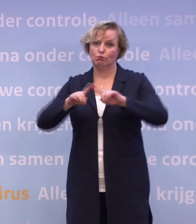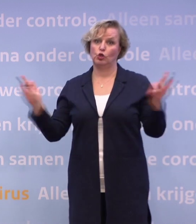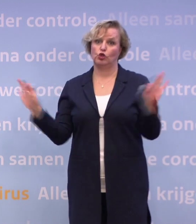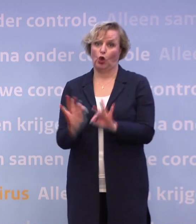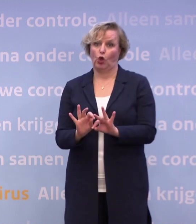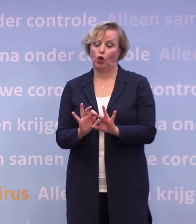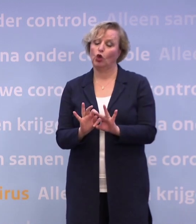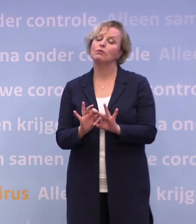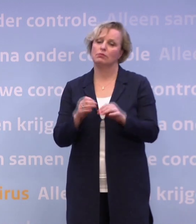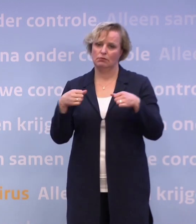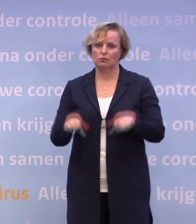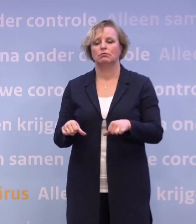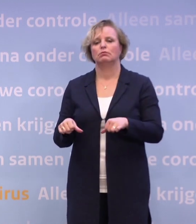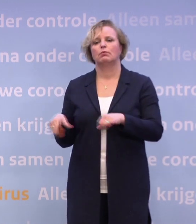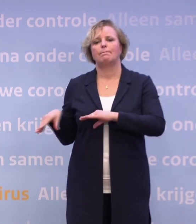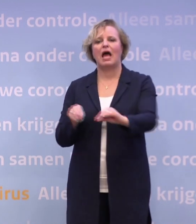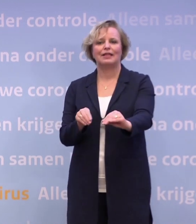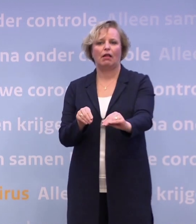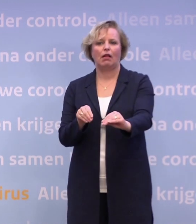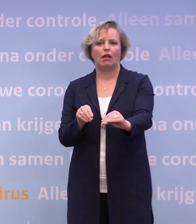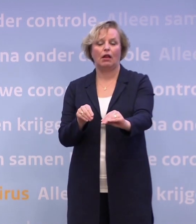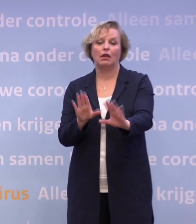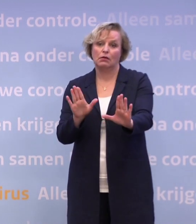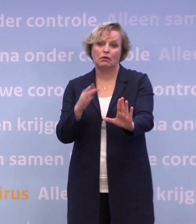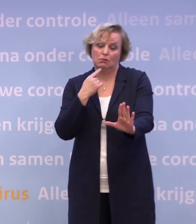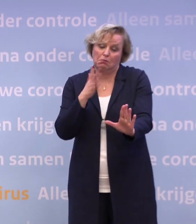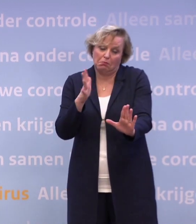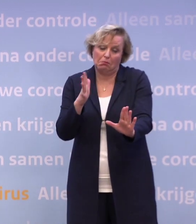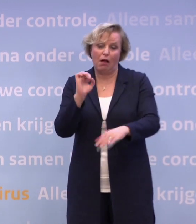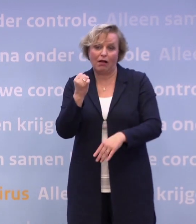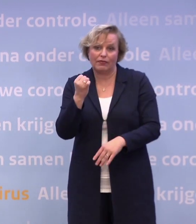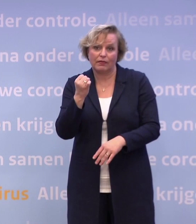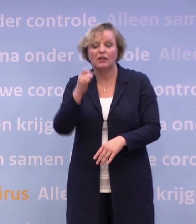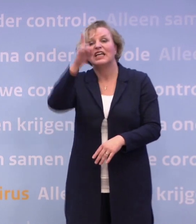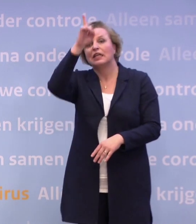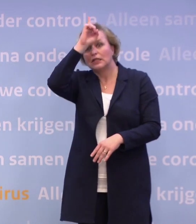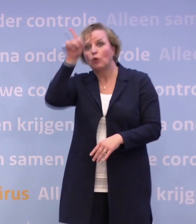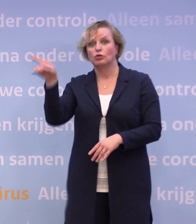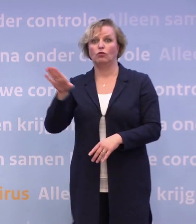...om te praten over zwaardere maatregelen. Dat is niet uit te sluiten. In Duitsland is die discussie ook gaande...